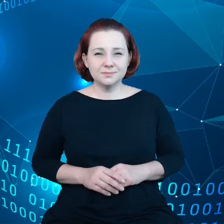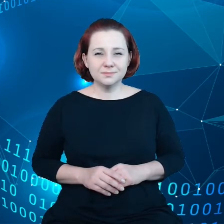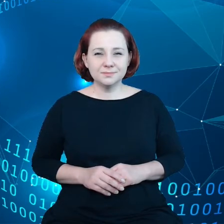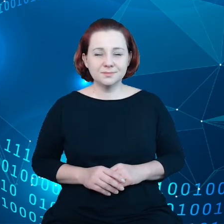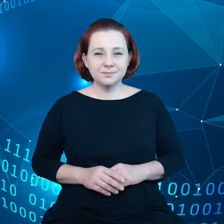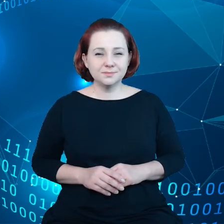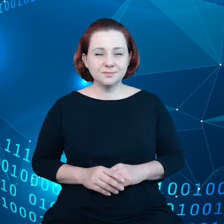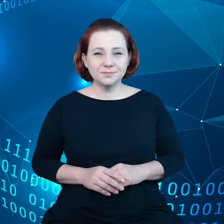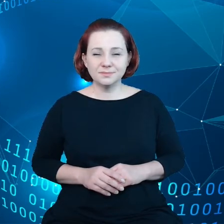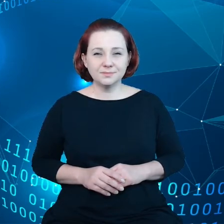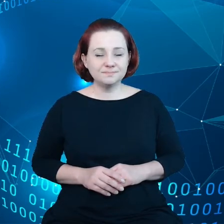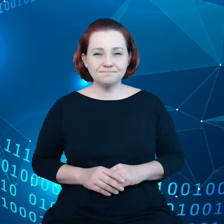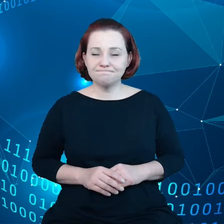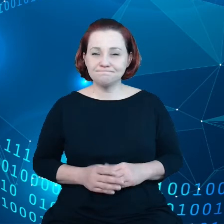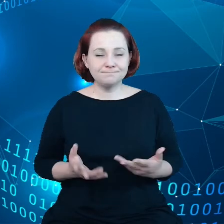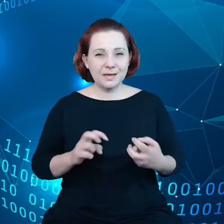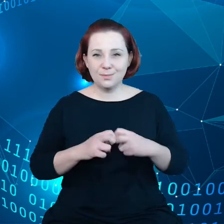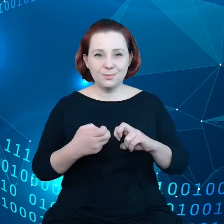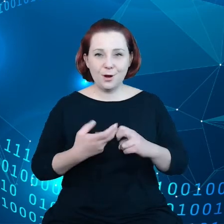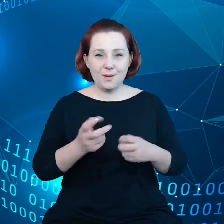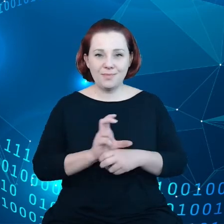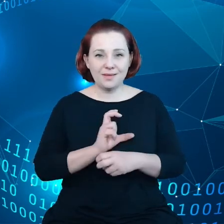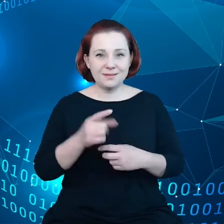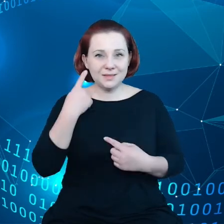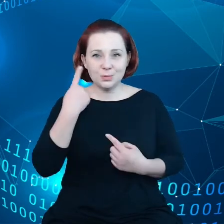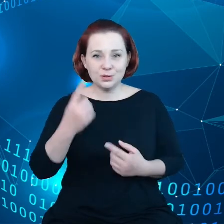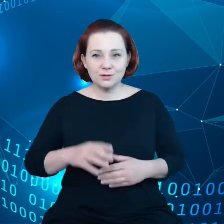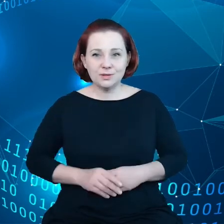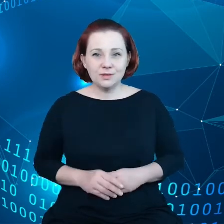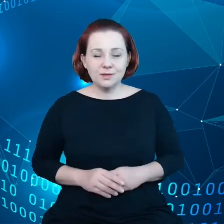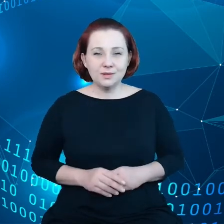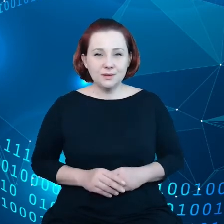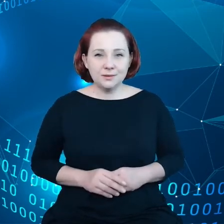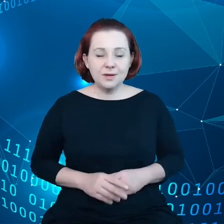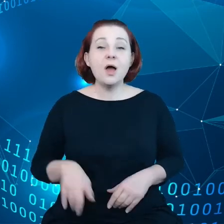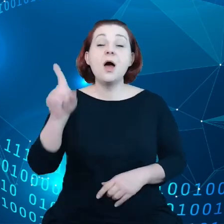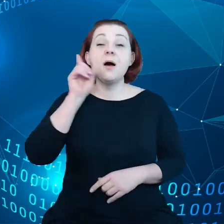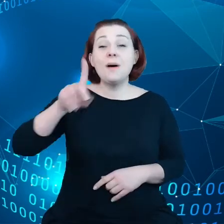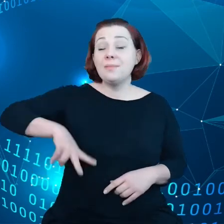w perspektywie instytucjonalnych. Tak jak już pan sekretarz stanu, Pan minister Andruszkiewicz wskazał,